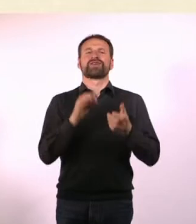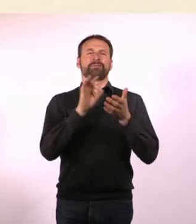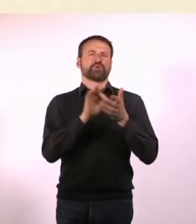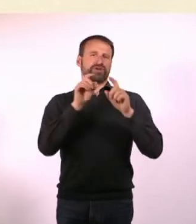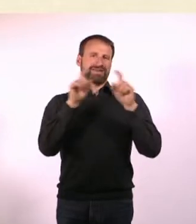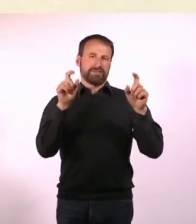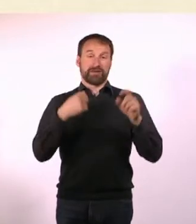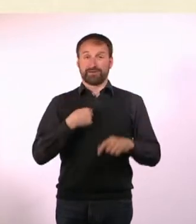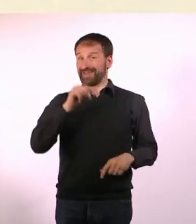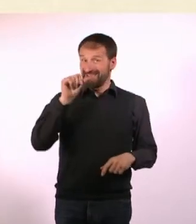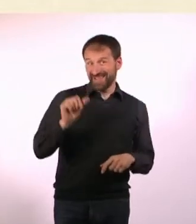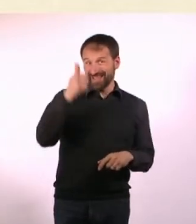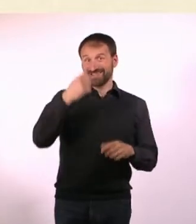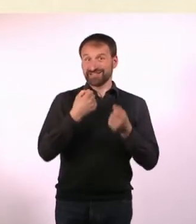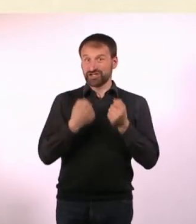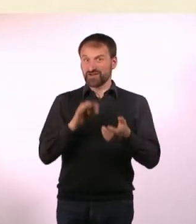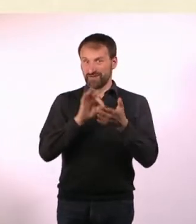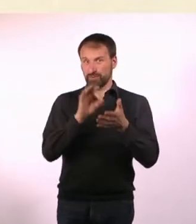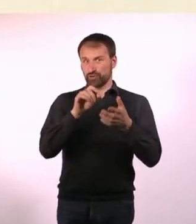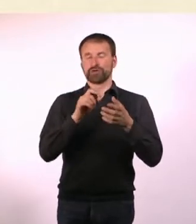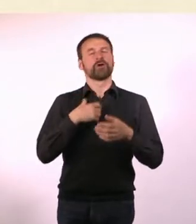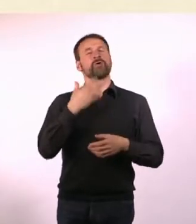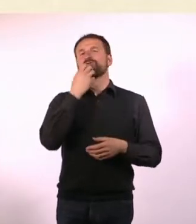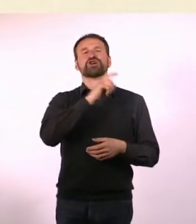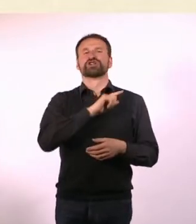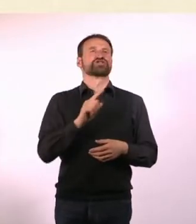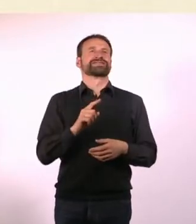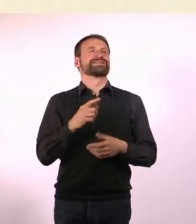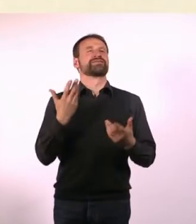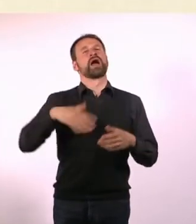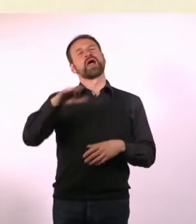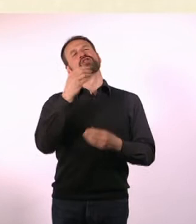Und als erstes Thema wollte ich kein typisches Autisten oder ADHSler-Thema.